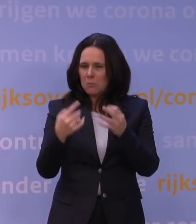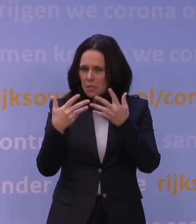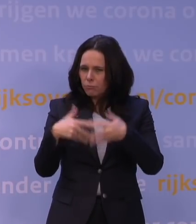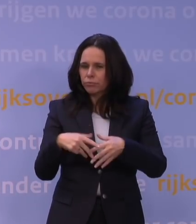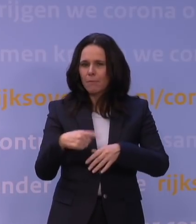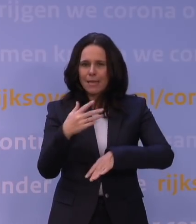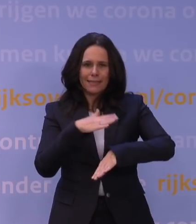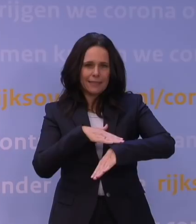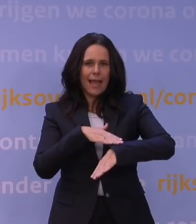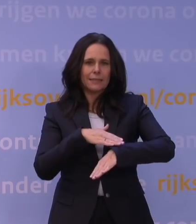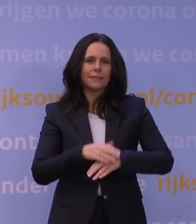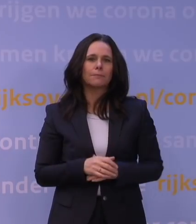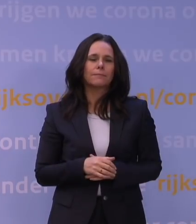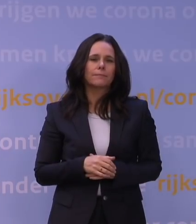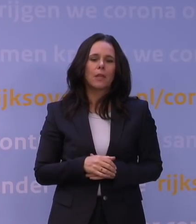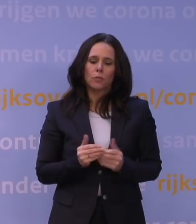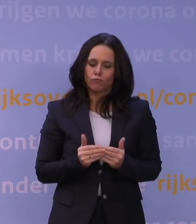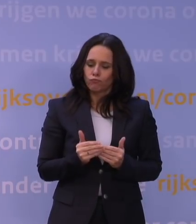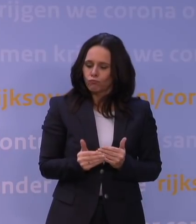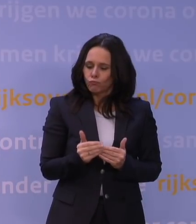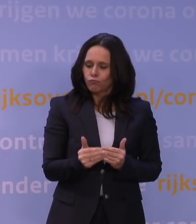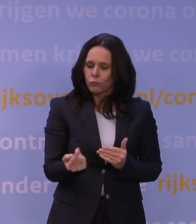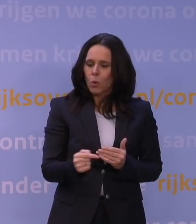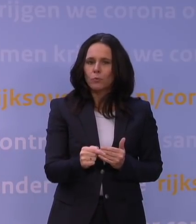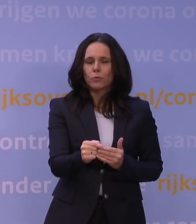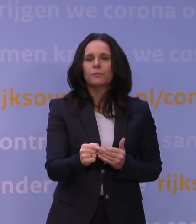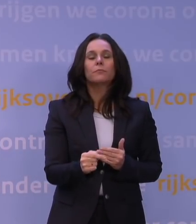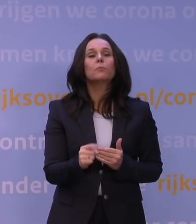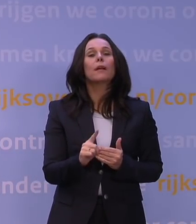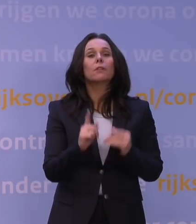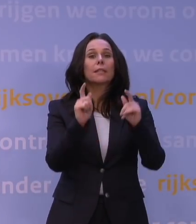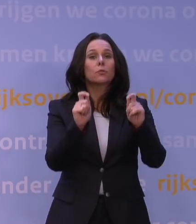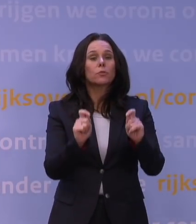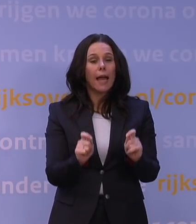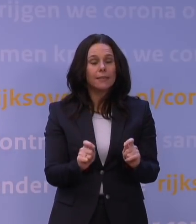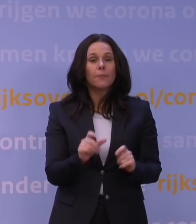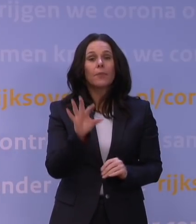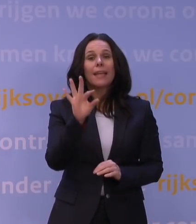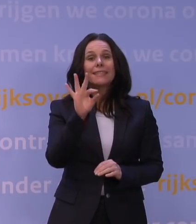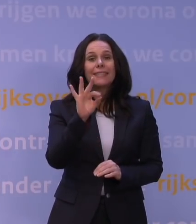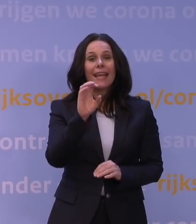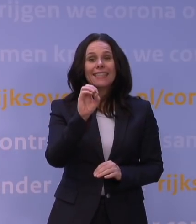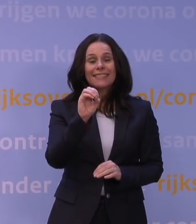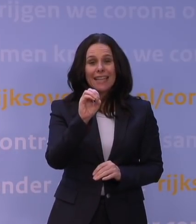dus dat komt pas mondjesmaat vrij. Wat daar eigenlijk uit volgt, is dat die T-celgemedieerde afweer,